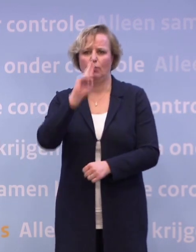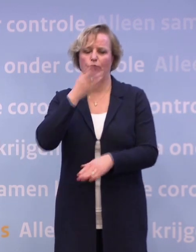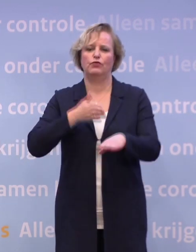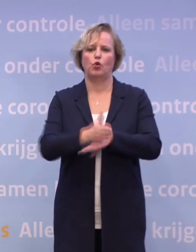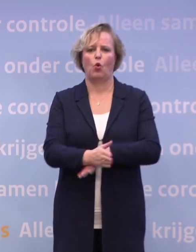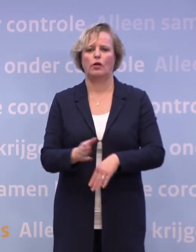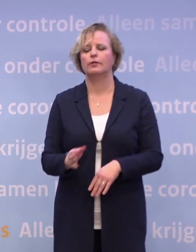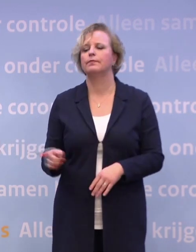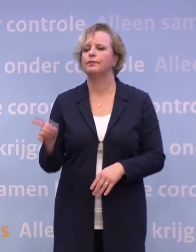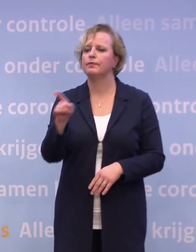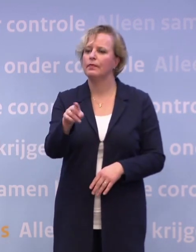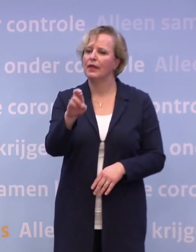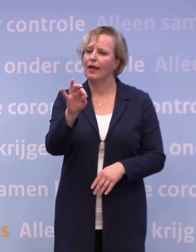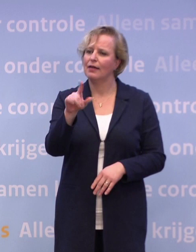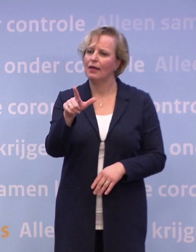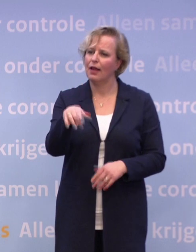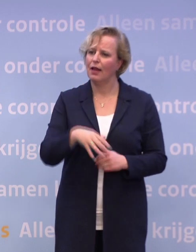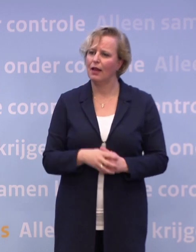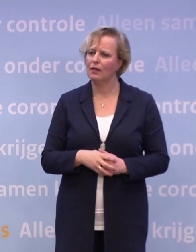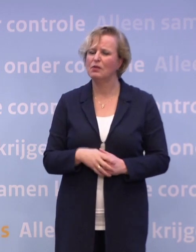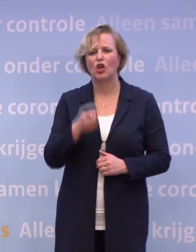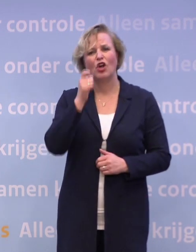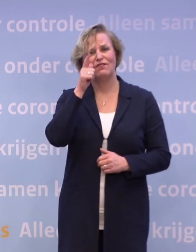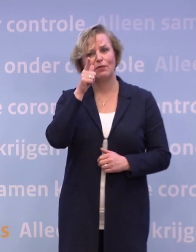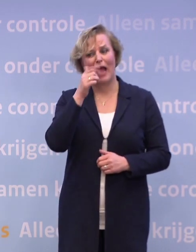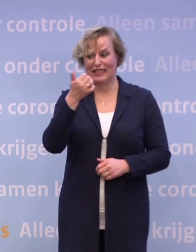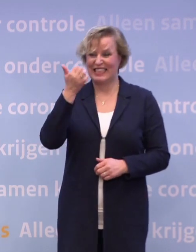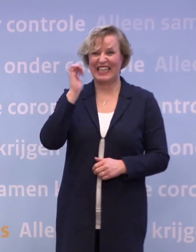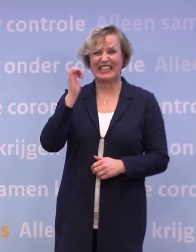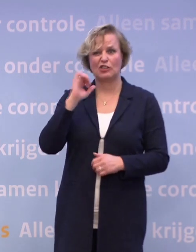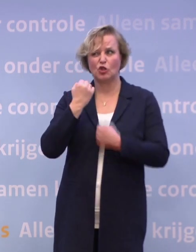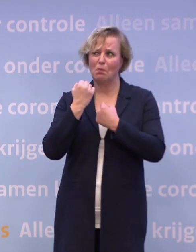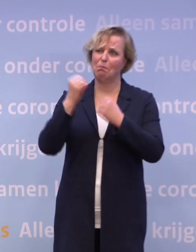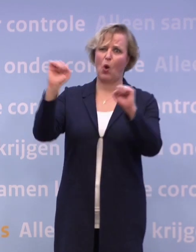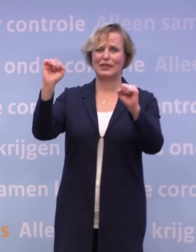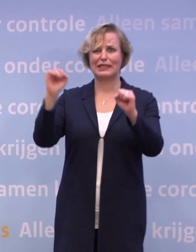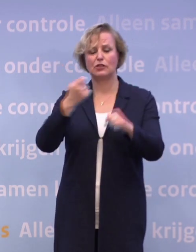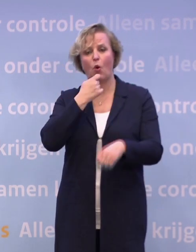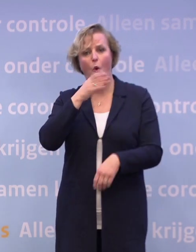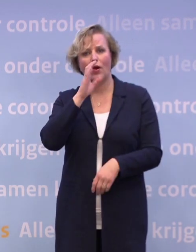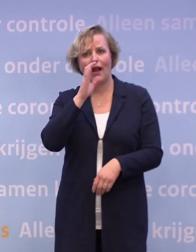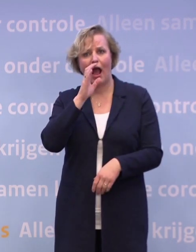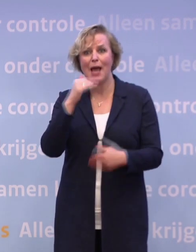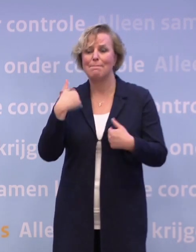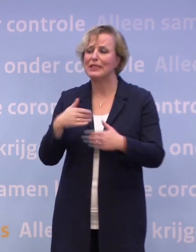Ik ben toch een beetje verbaasd. Gisteren groot protest van de horeca. Mensen die echt vragen om perspectief.